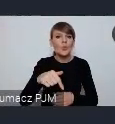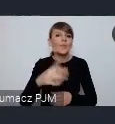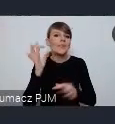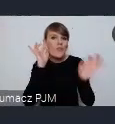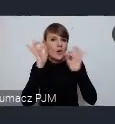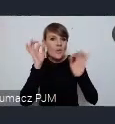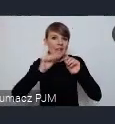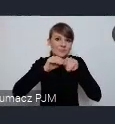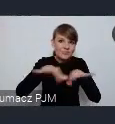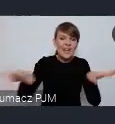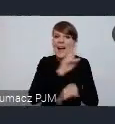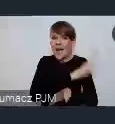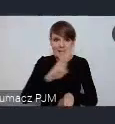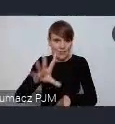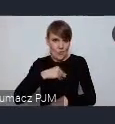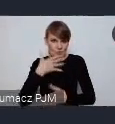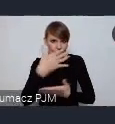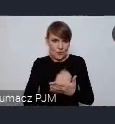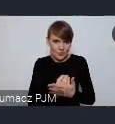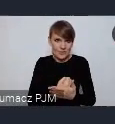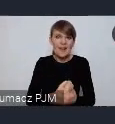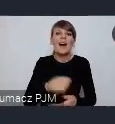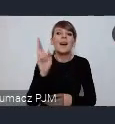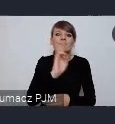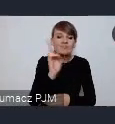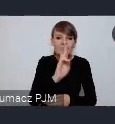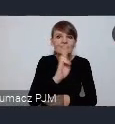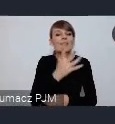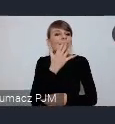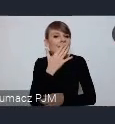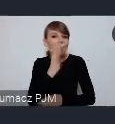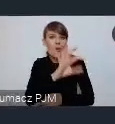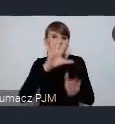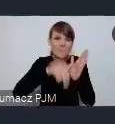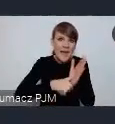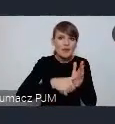każdy komu leży na sercu rozwój jego miasta a nawet jego osiedla czy dzielnicy.